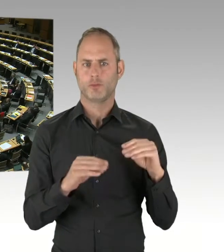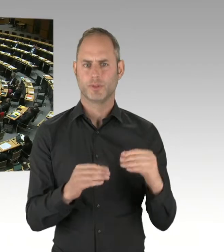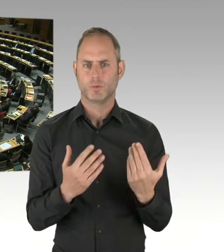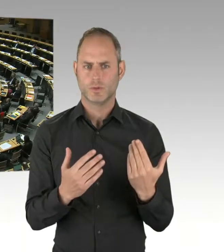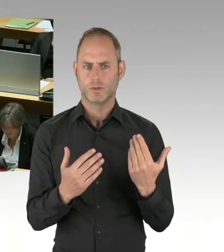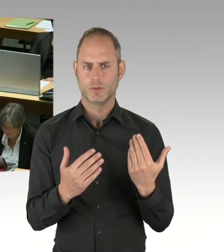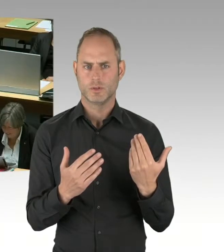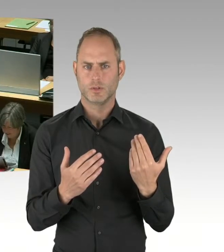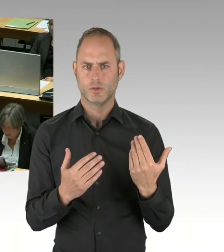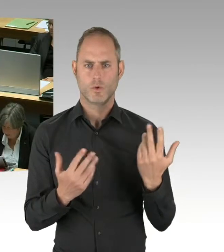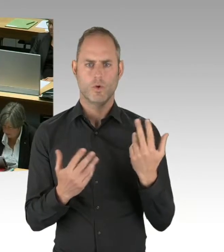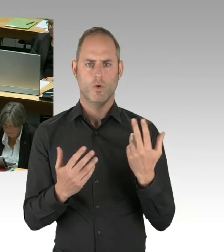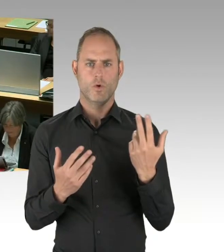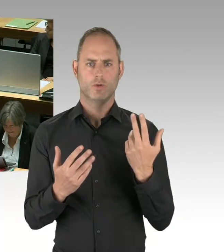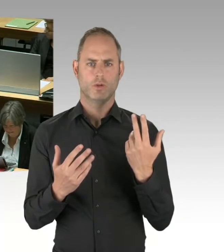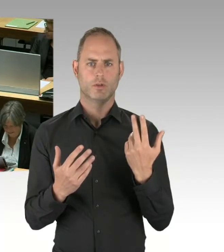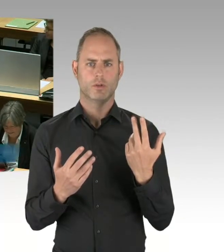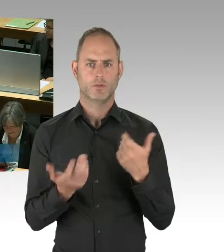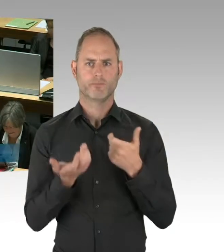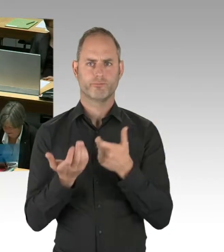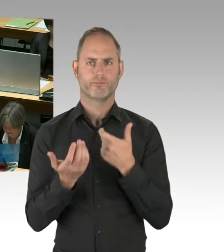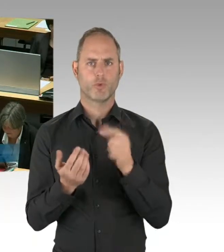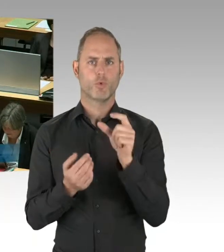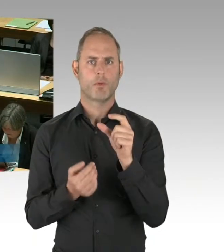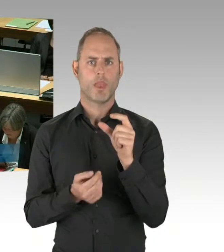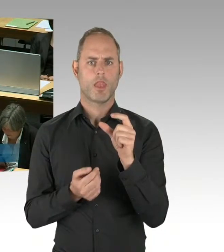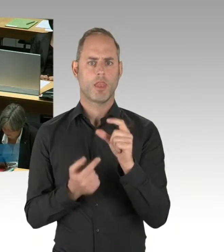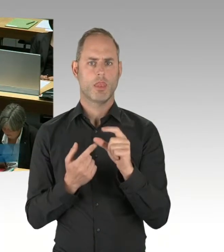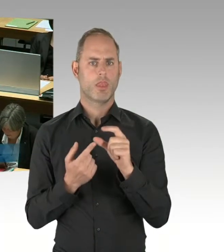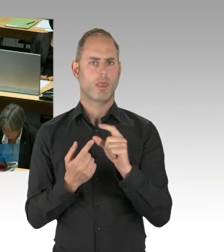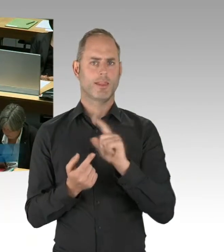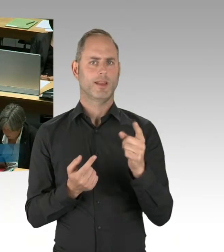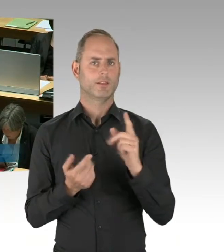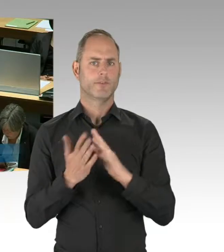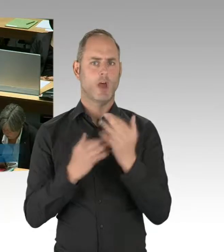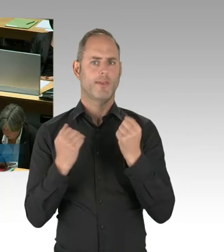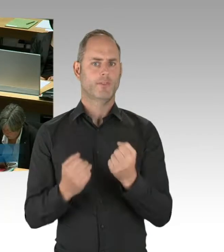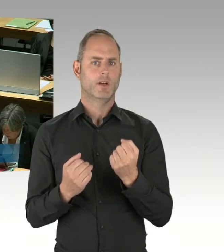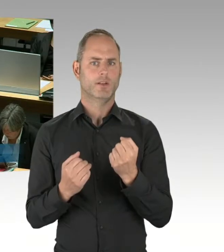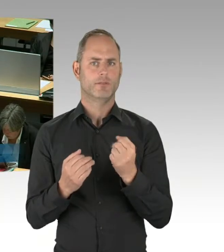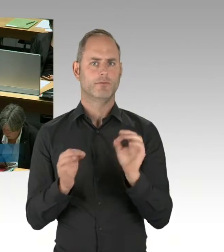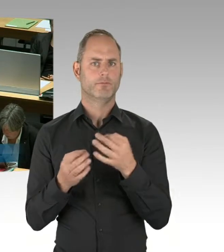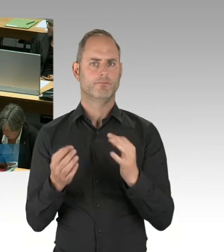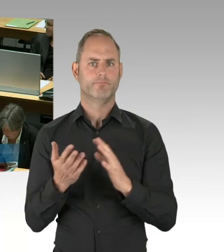(Rednerwechsel) Danke schön für die Frage. Frau Präsidentin, Herr Abgeordneter, es ist richtig,